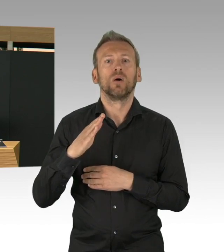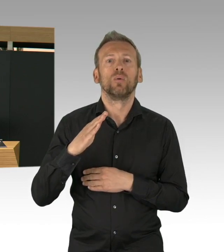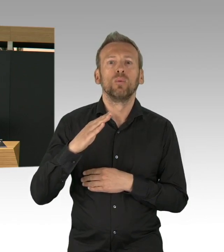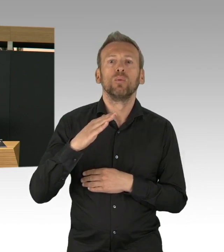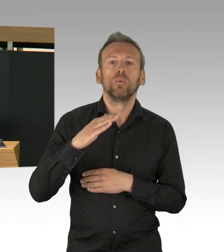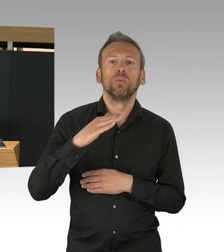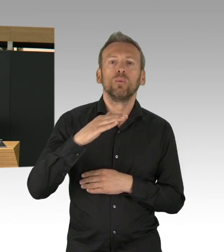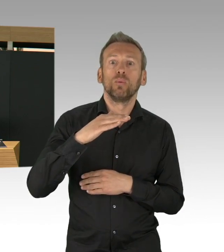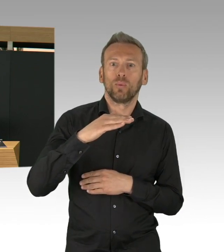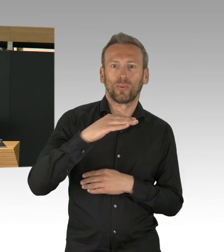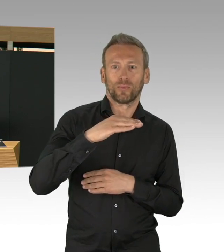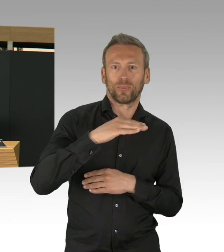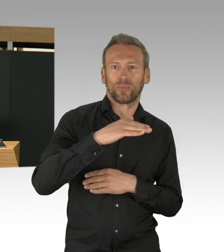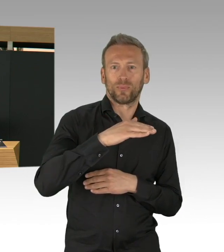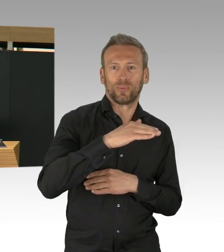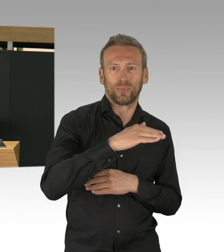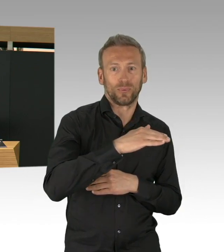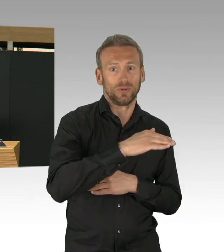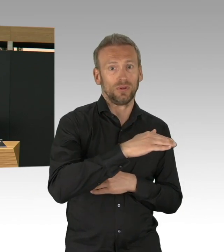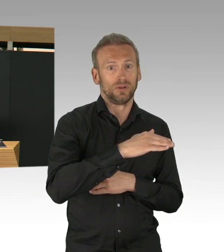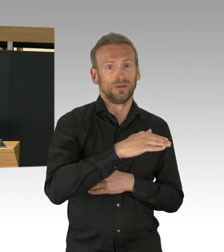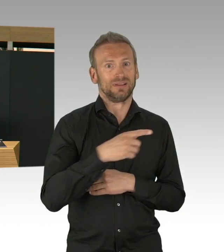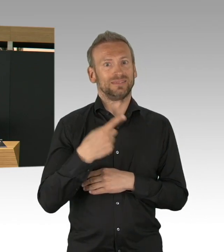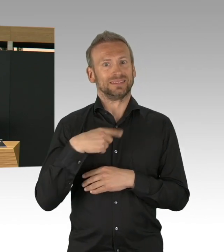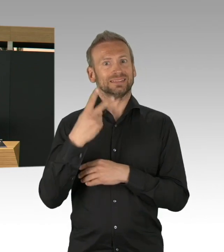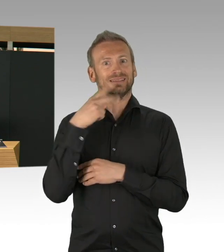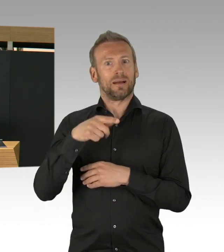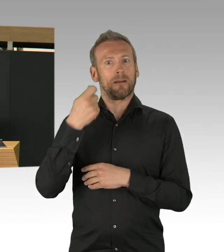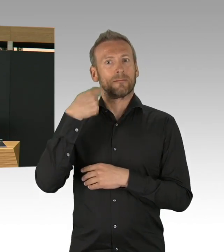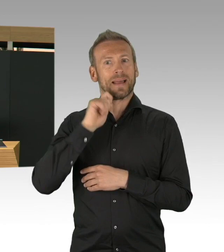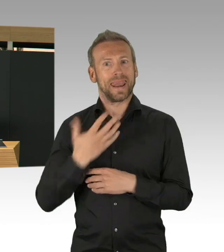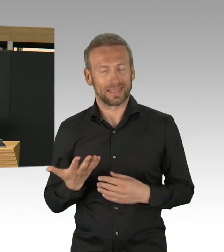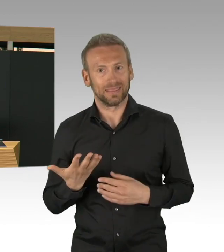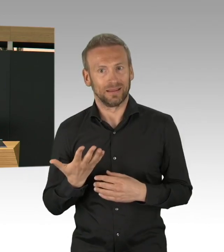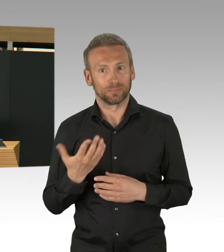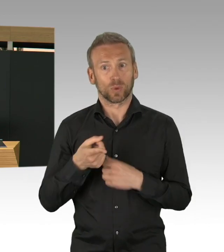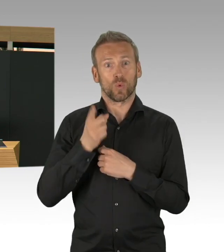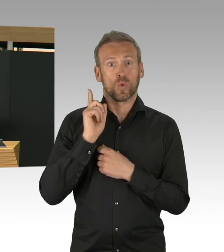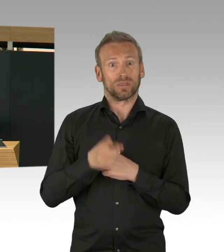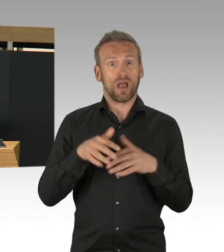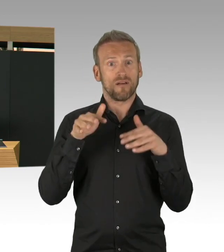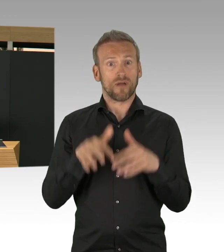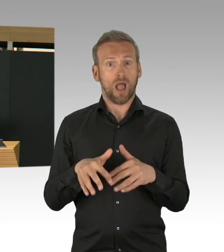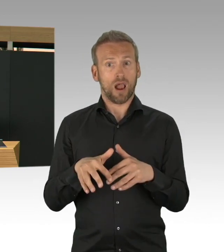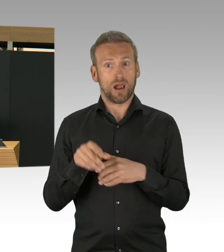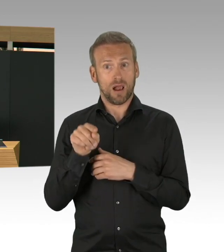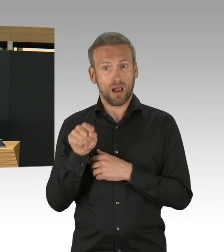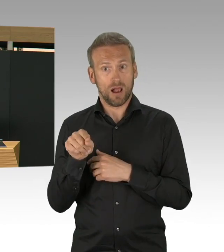meine Damen und Herren, wenn wir diese Maßnahmen nicht getroffen hätten, über was wir heute hier diskutiert hätten. Und was für eine Lage wir heute hätten.